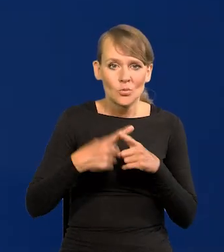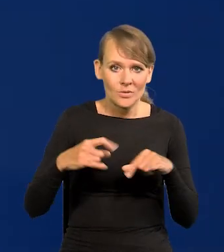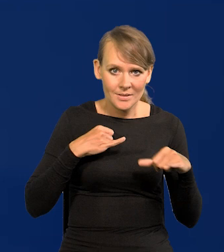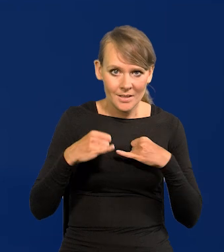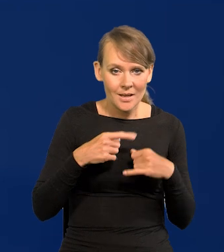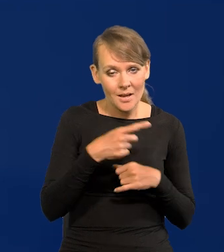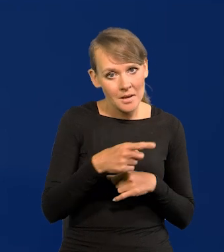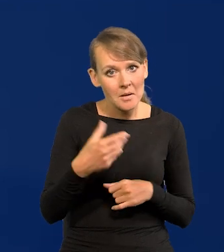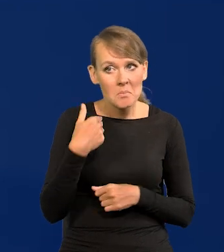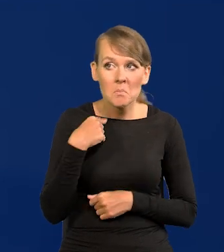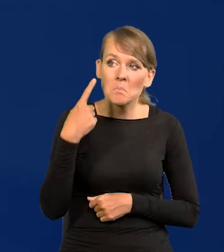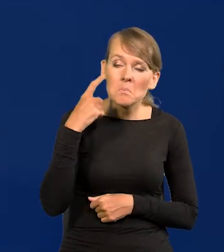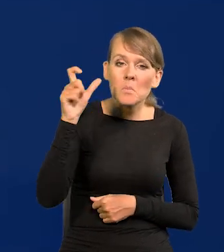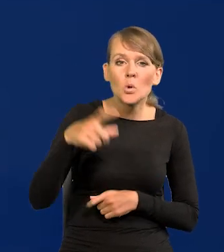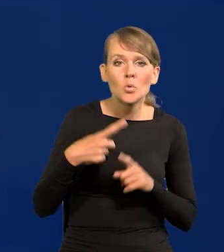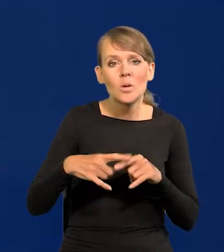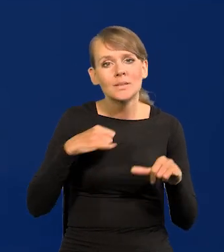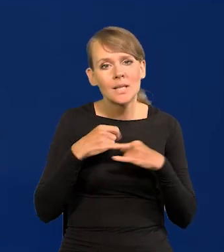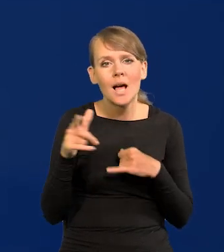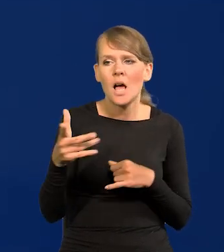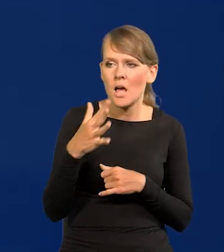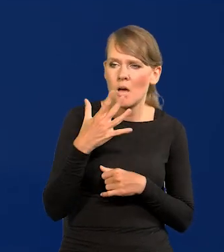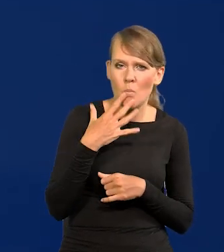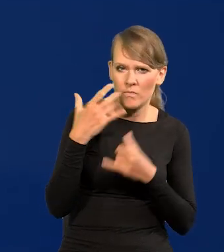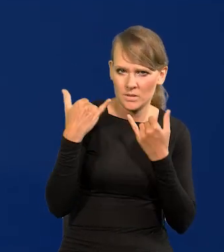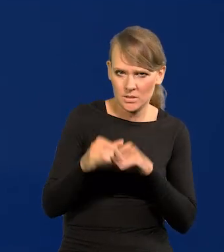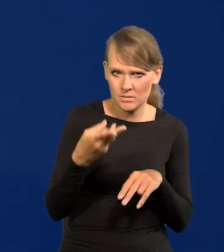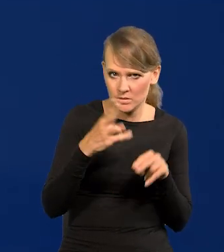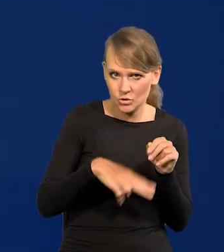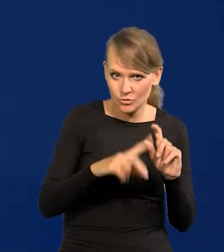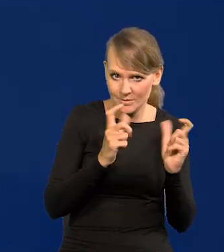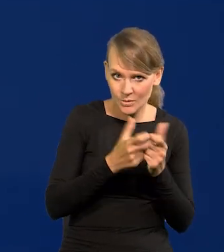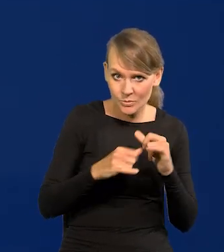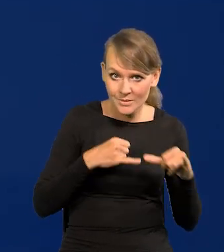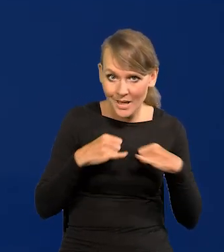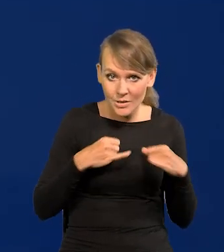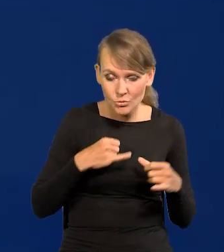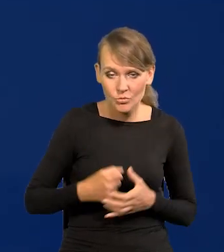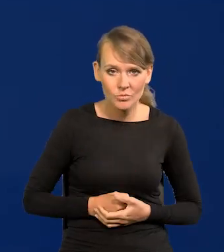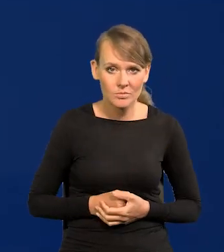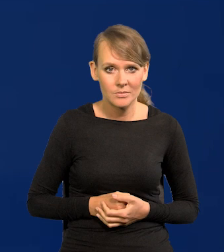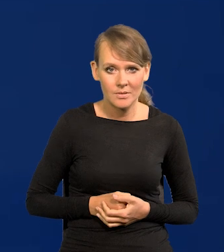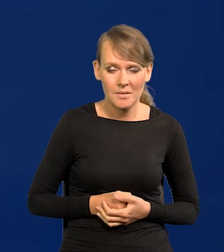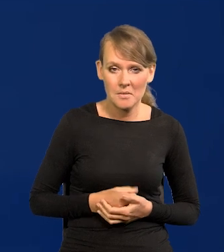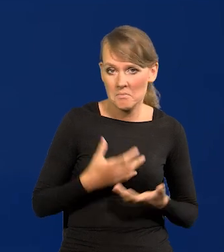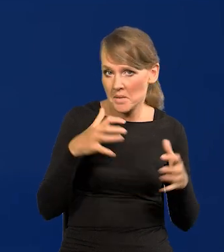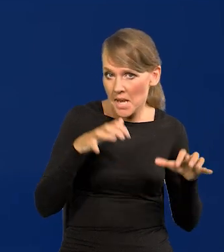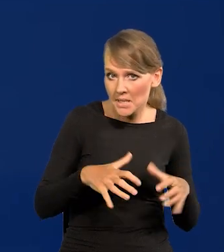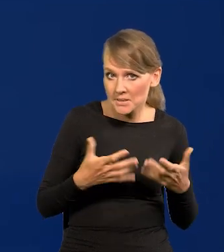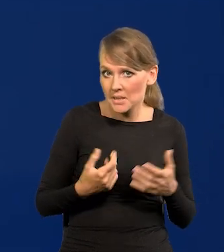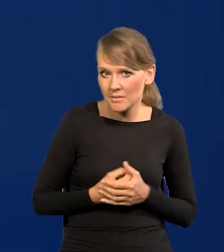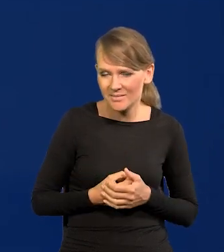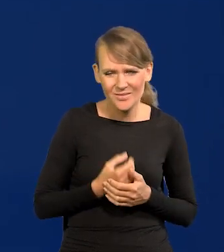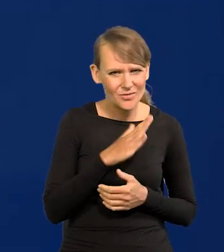Słyszeliście jakiegoś członka zarządu, żeby się wypowiadał inaczej niż zarząd? Czy prezes. Tak jest we wszystkich bankach